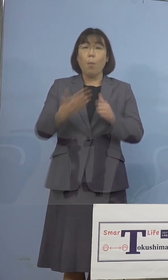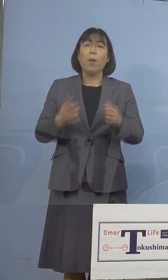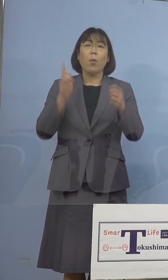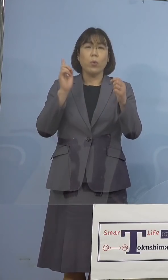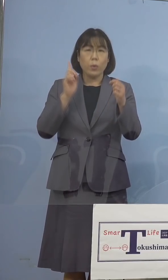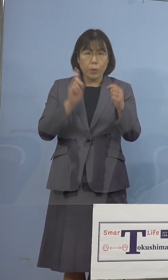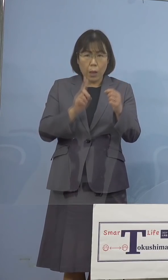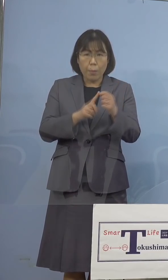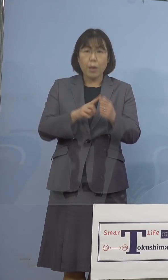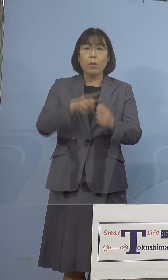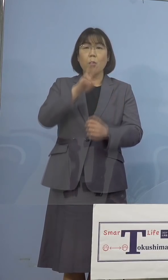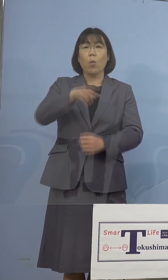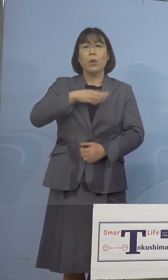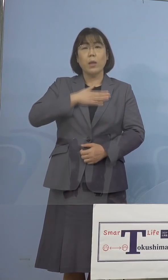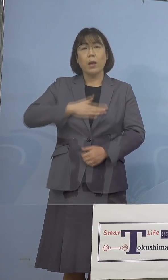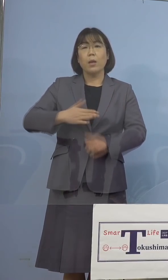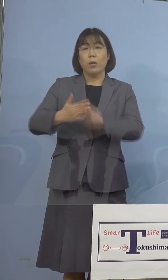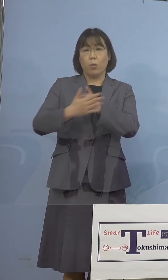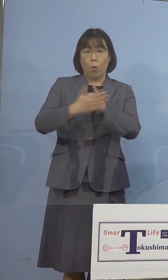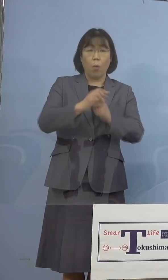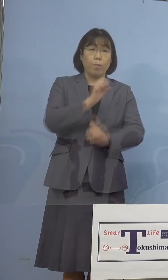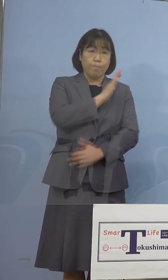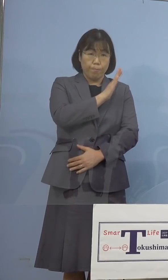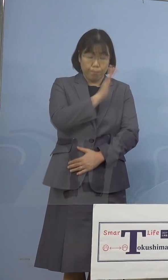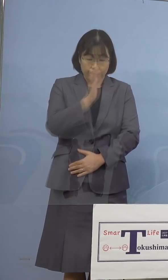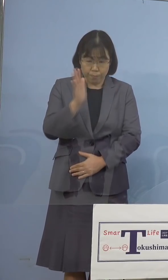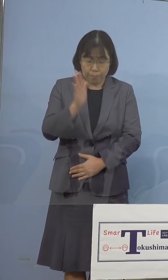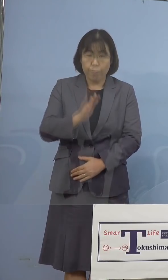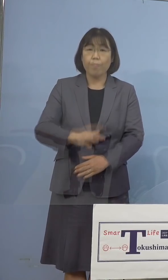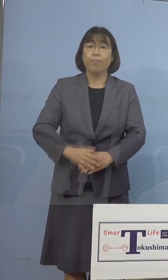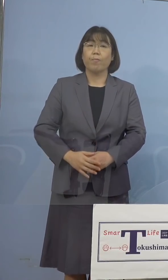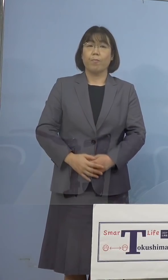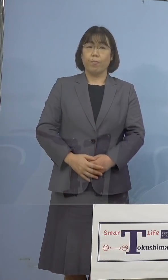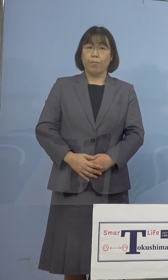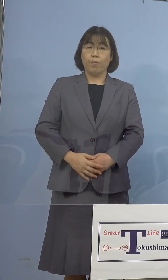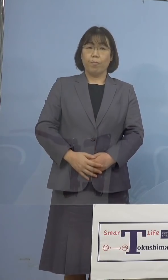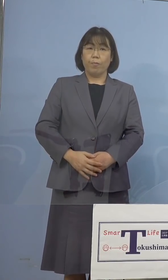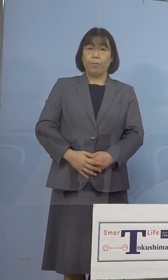是非ご理解とご協力をよろしく お願いを申し上げたいと存じます